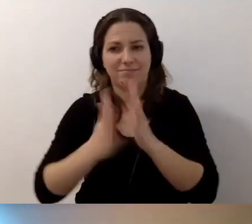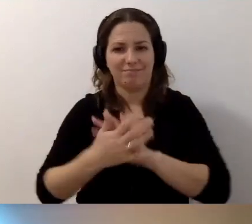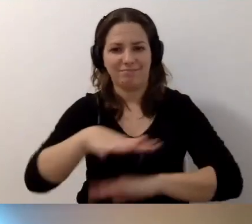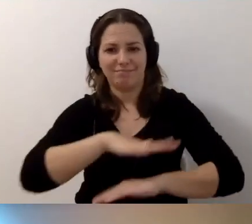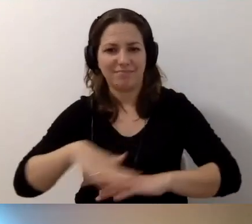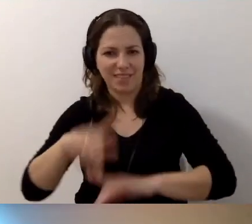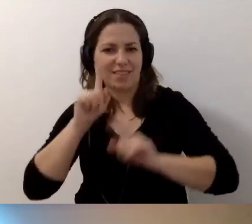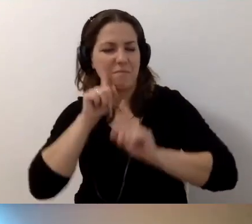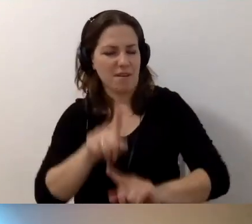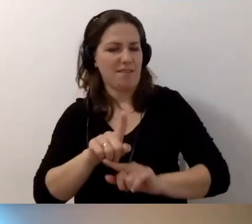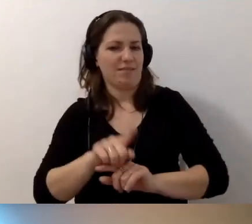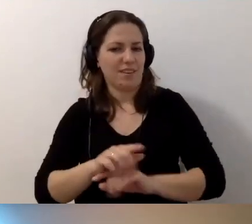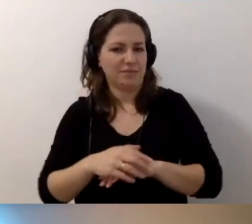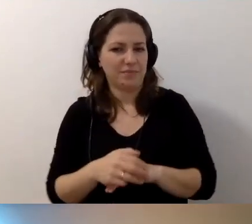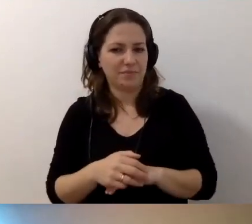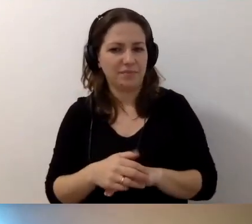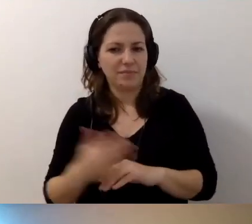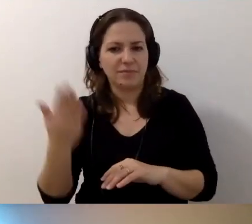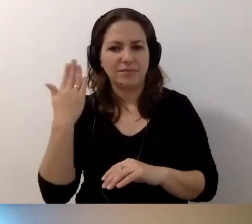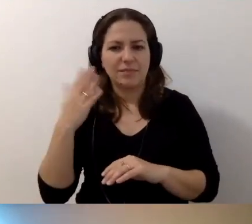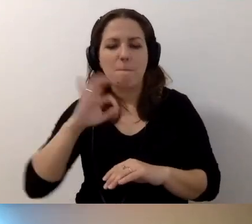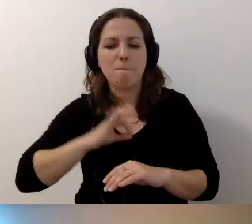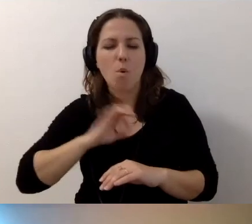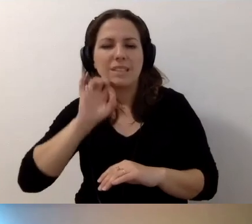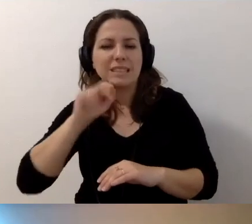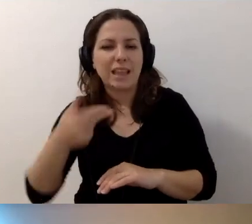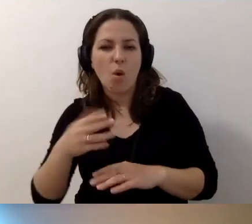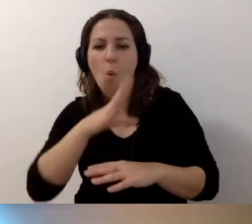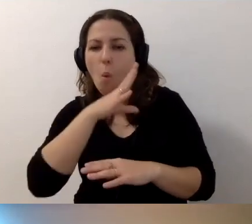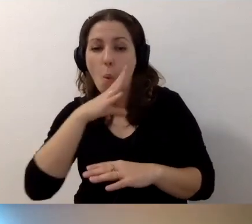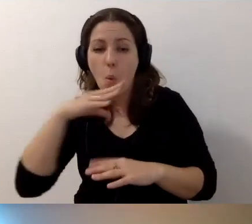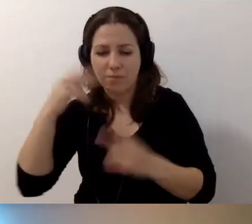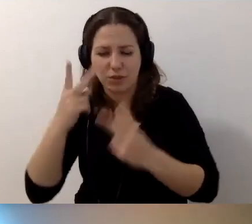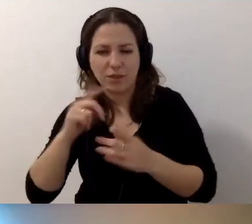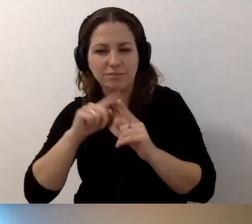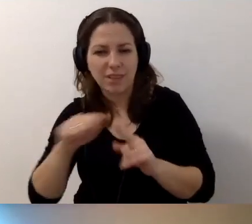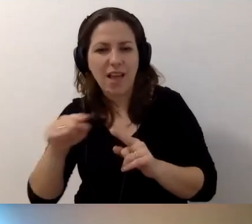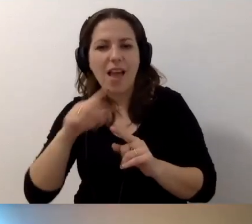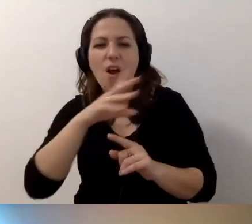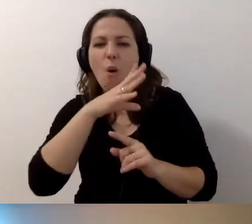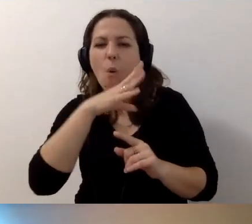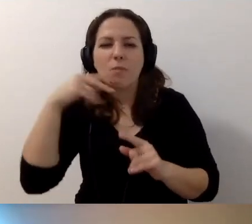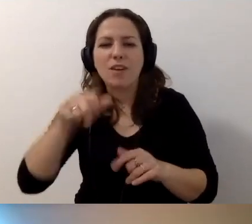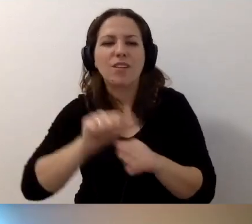Syn ostatnio przeczytał mi, że uśmiech to taka grypa. Tak samo zaraża.